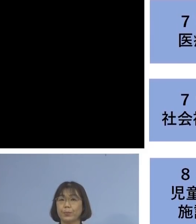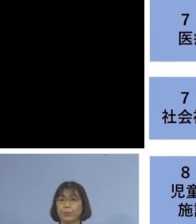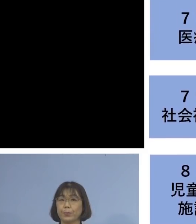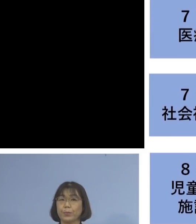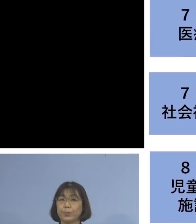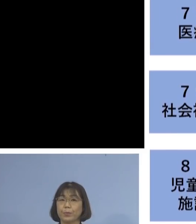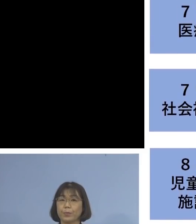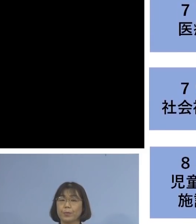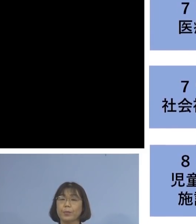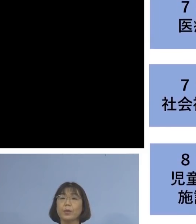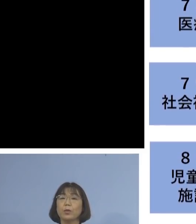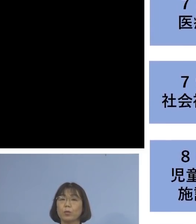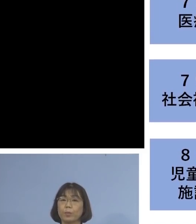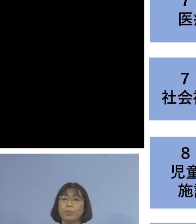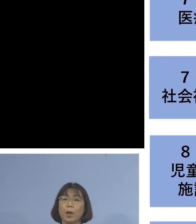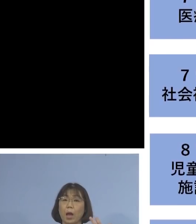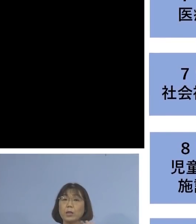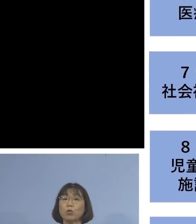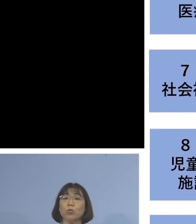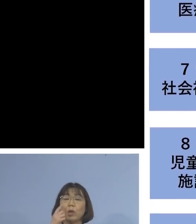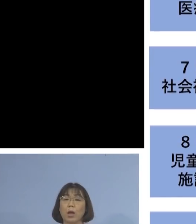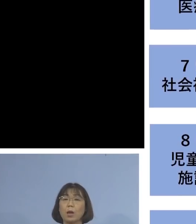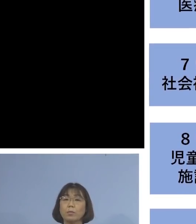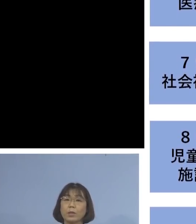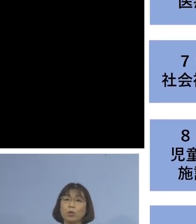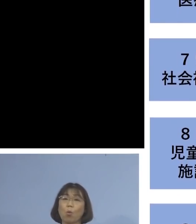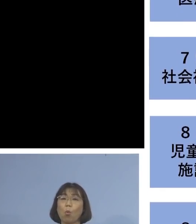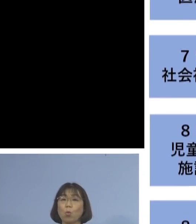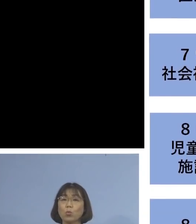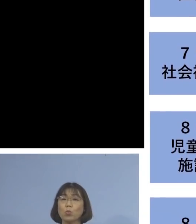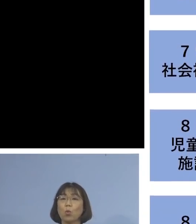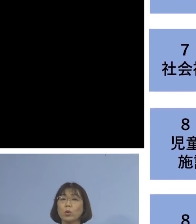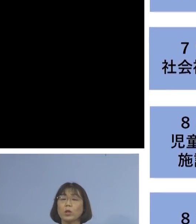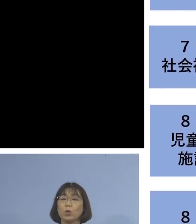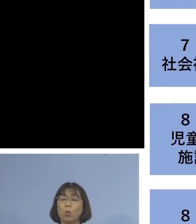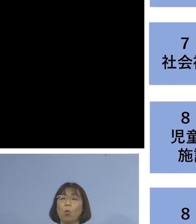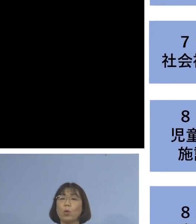「80例目児童等利用施設関連」 につきましては